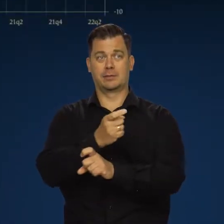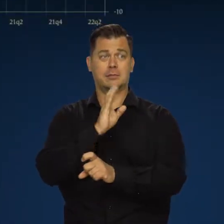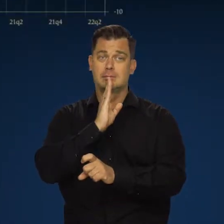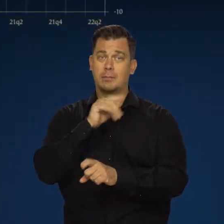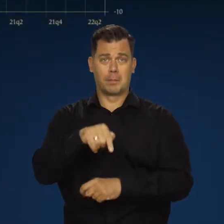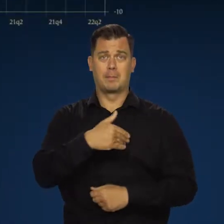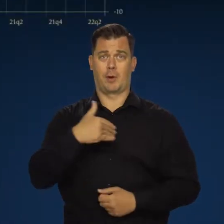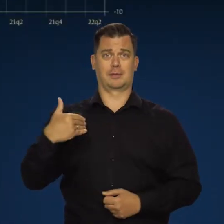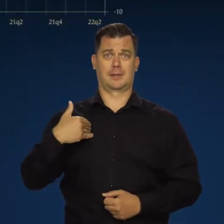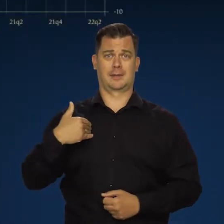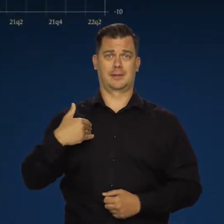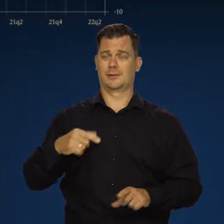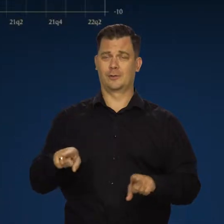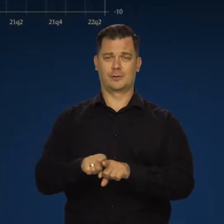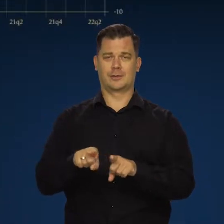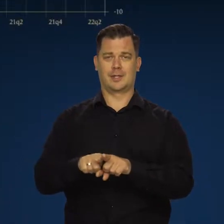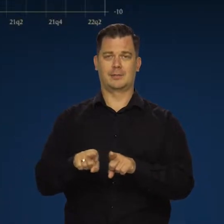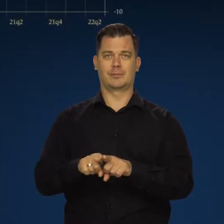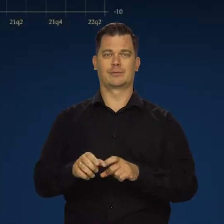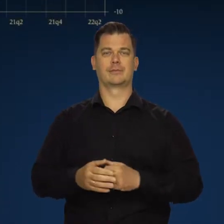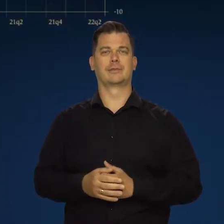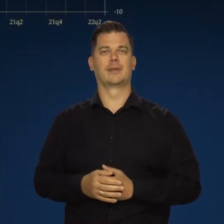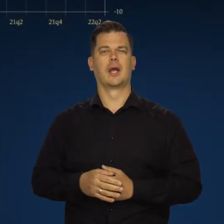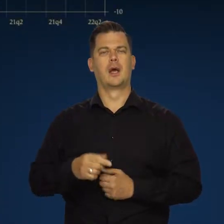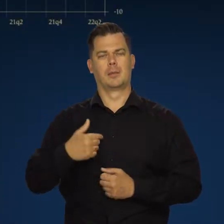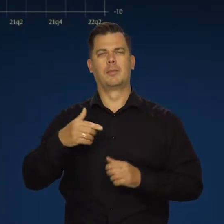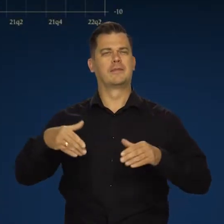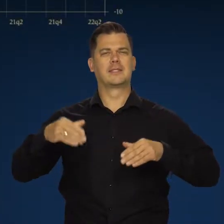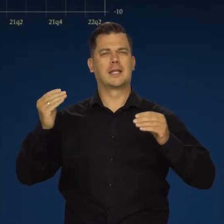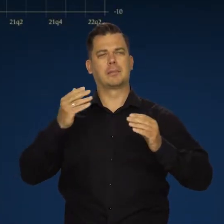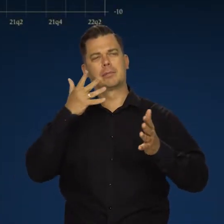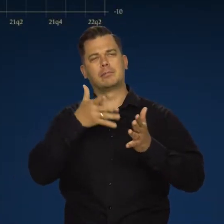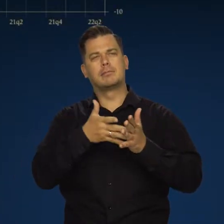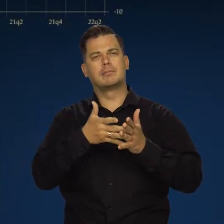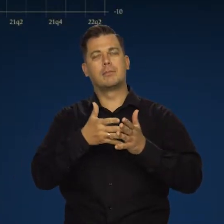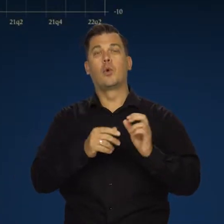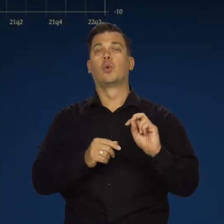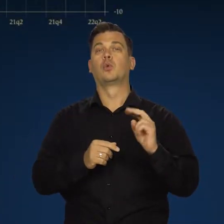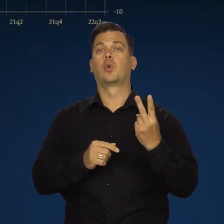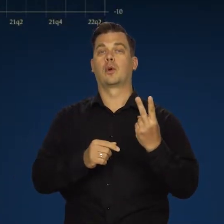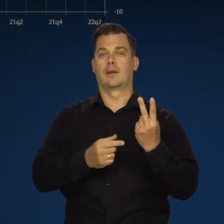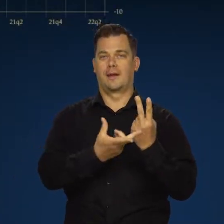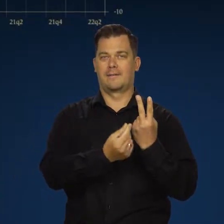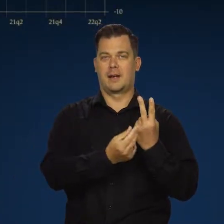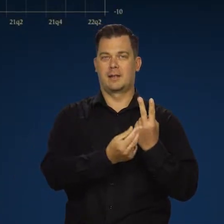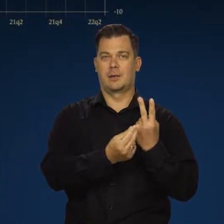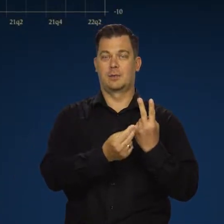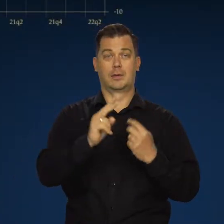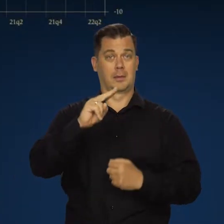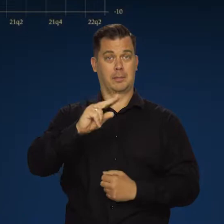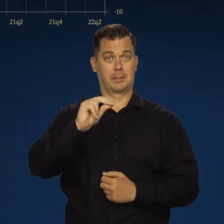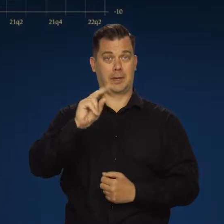przeżywa podobne trendy i procesy. Według wstępnych danych w drugim kwartale roczna dynamika PKB